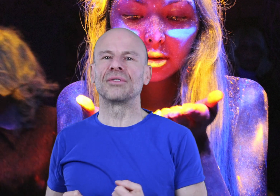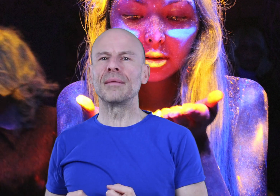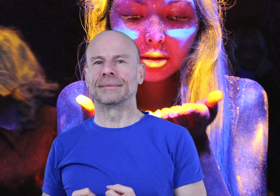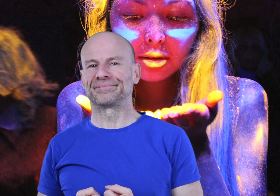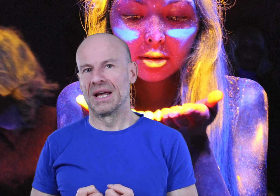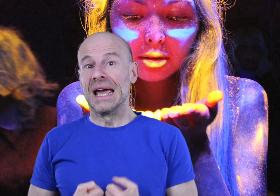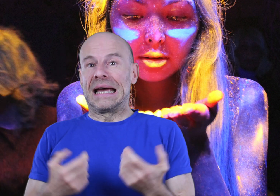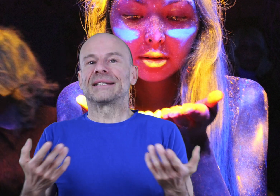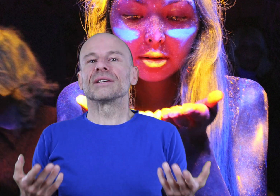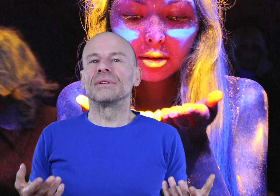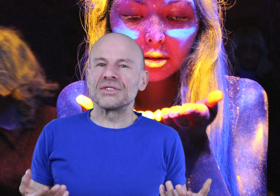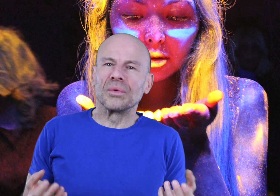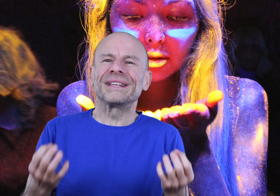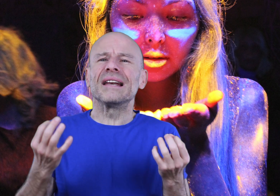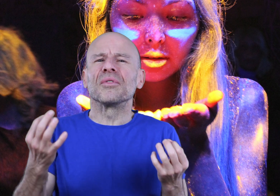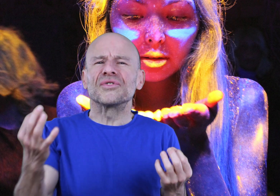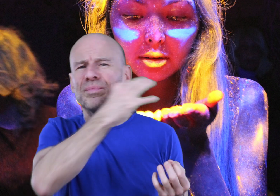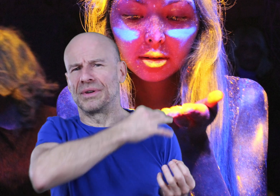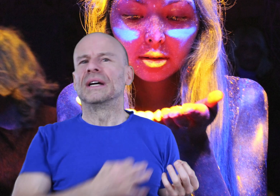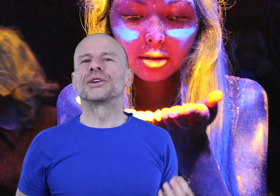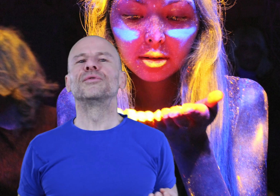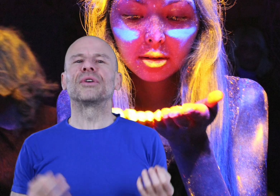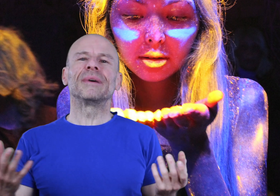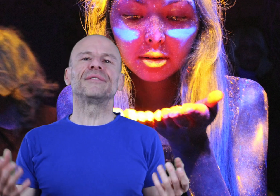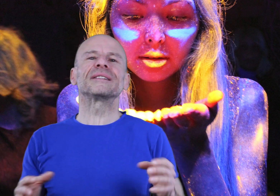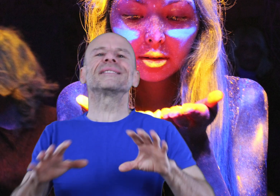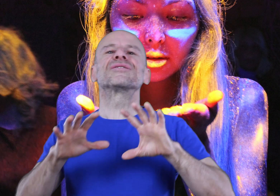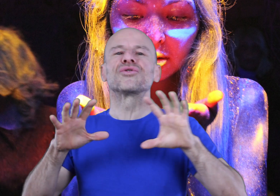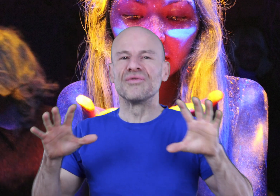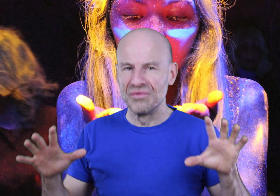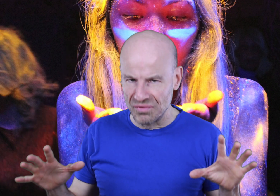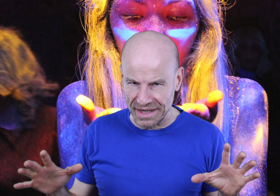durables. Et ces résultats seront tellement souples que vous pourrez manifester ce que vous voulez